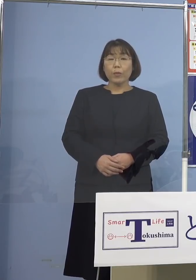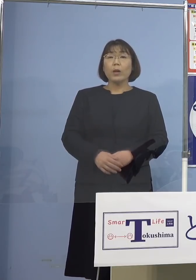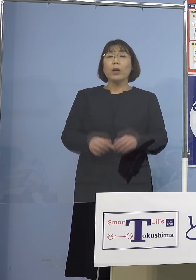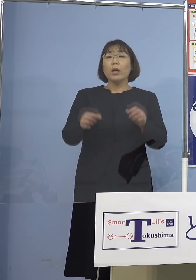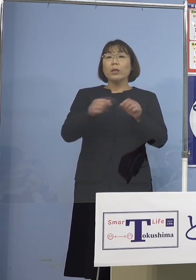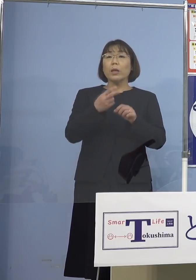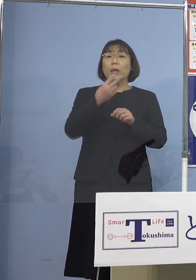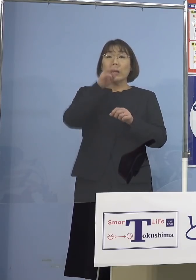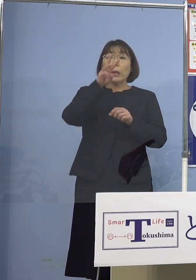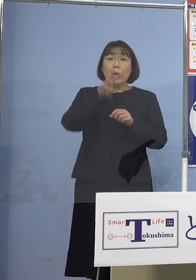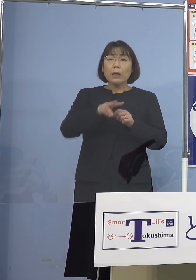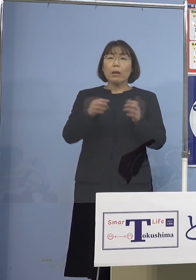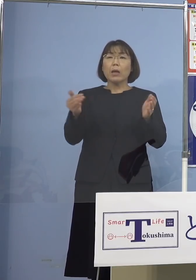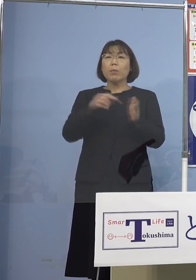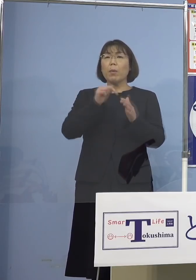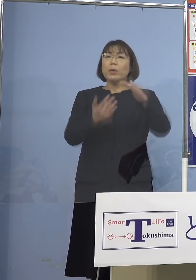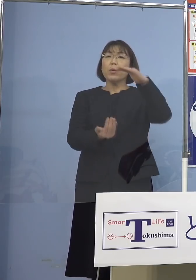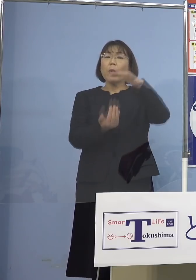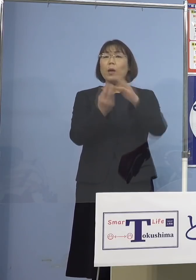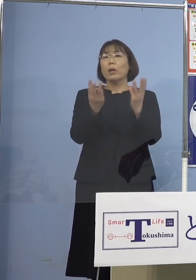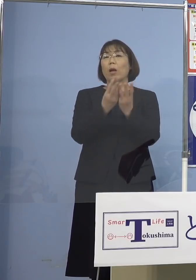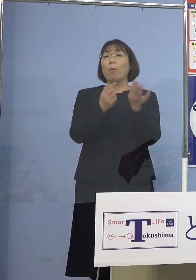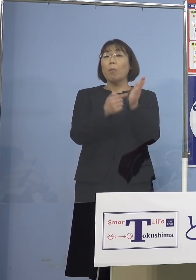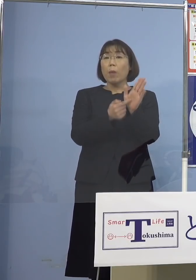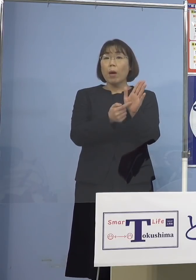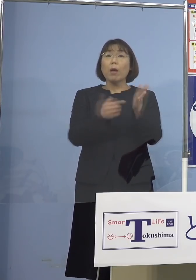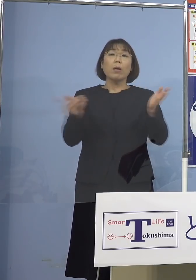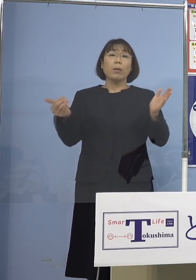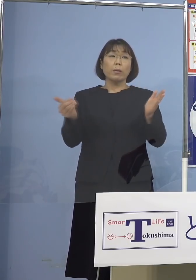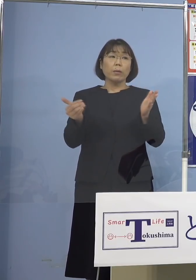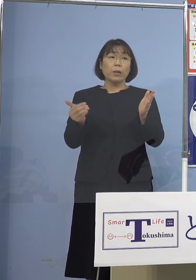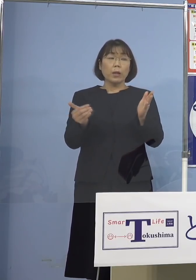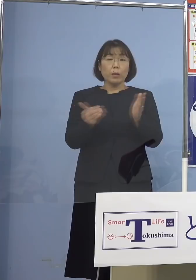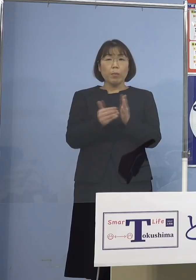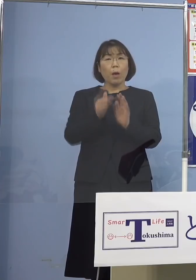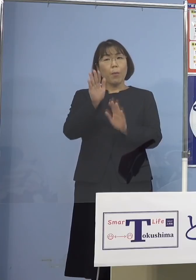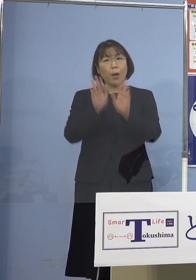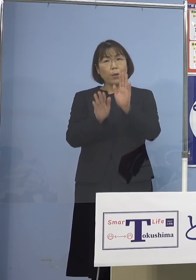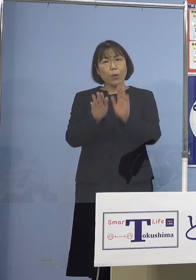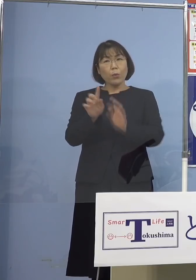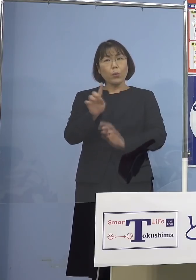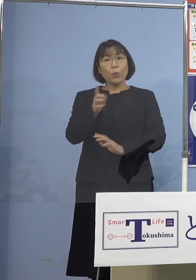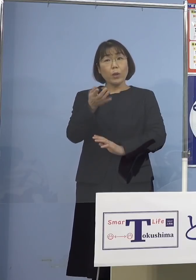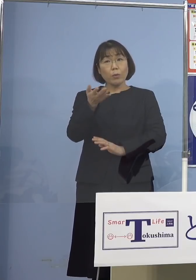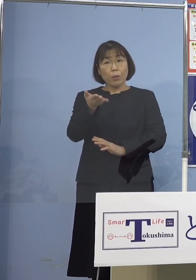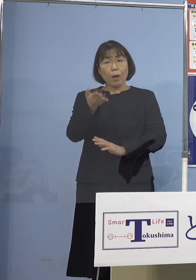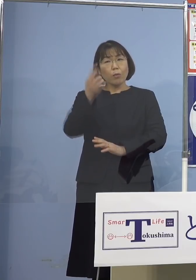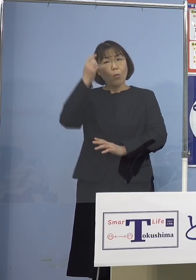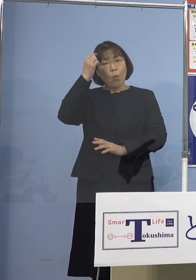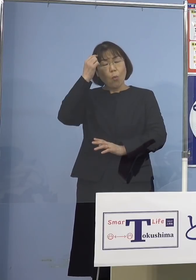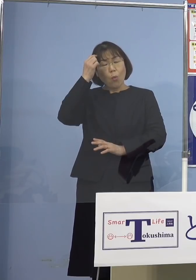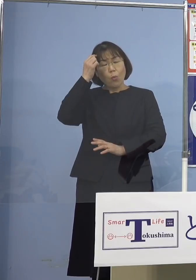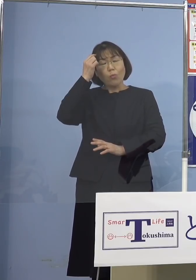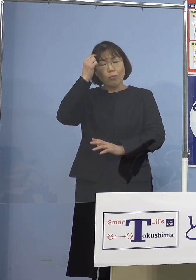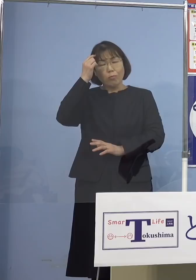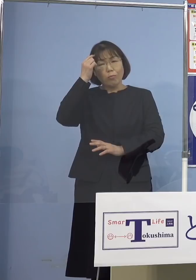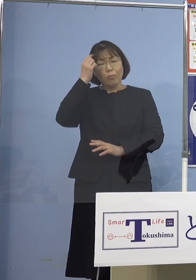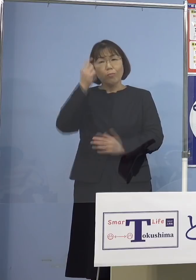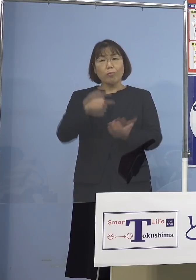過去最多を更新したりとか これまでの若干トレンドはどうなのかなと 思う事例があったりする訳ですけれども 徳島（県）も含めて